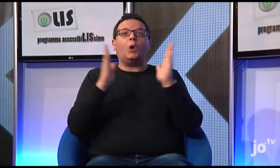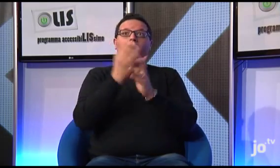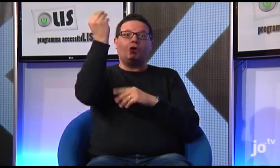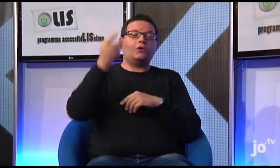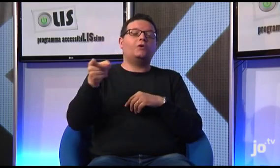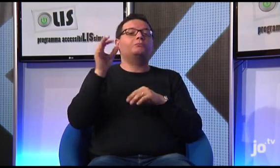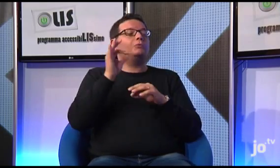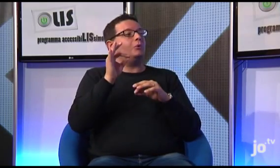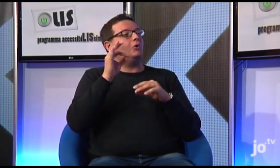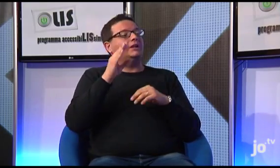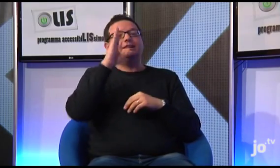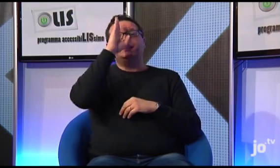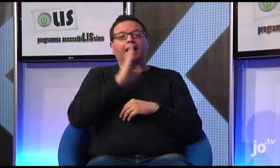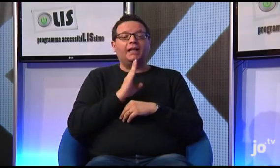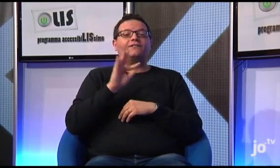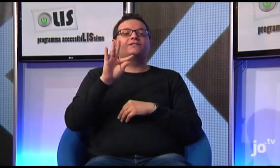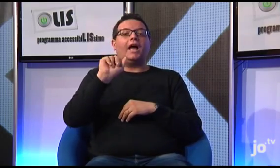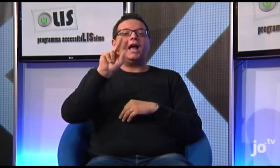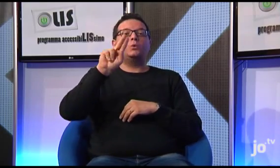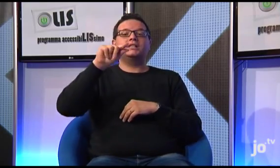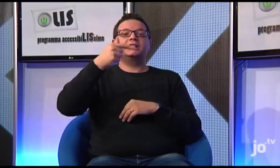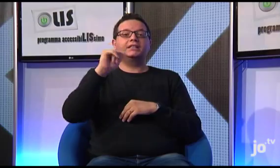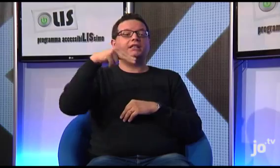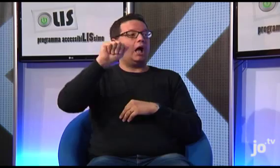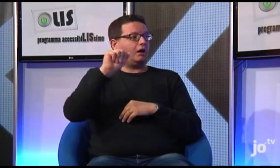i sordi hanno potuto anche visitare il santuario di Santa Faustina,